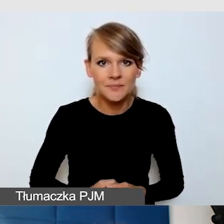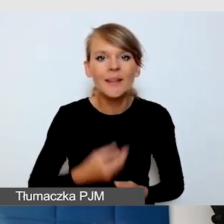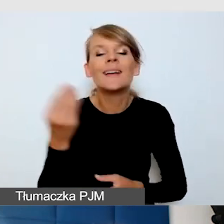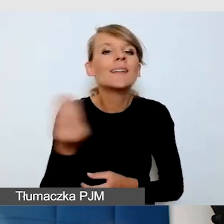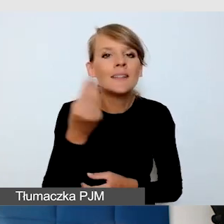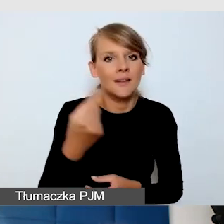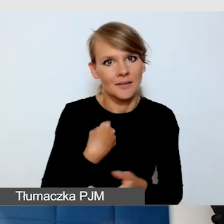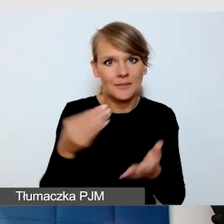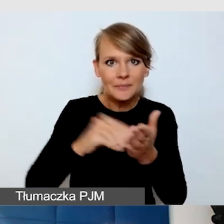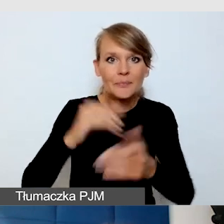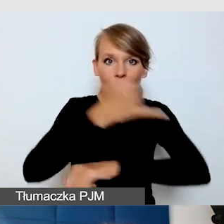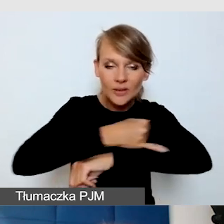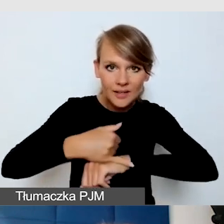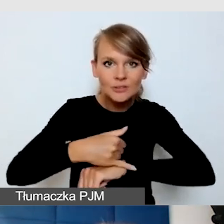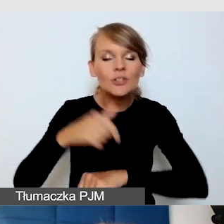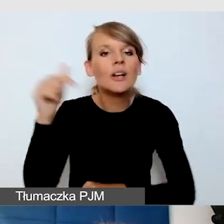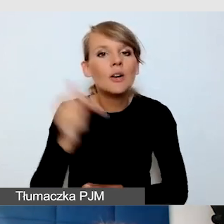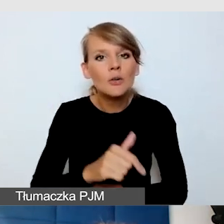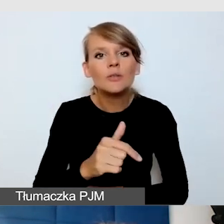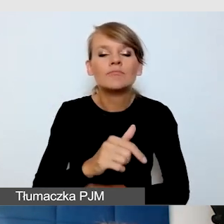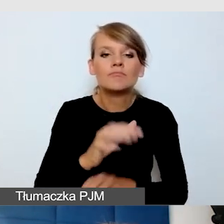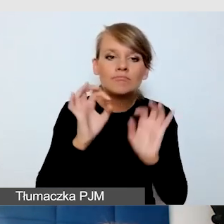żeby się dobrze komunikować.